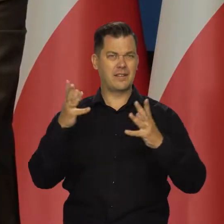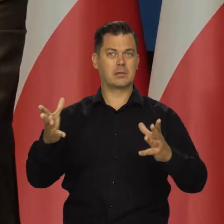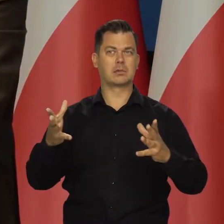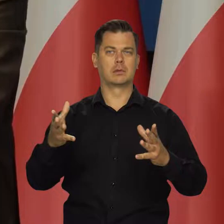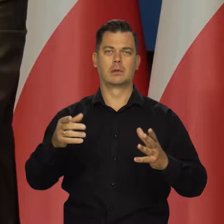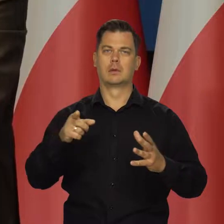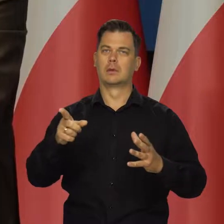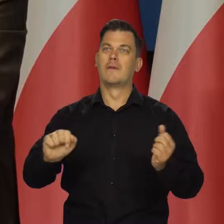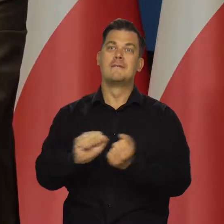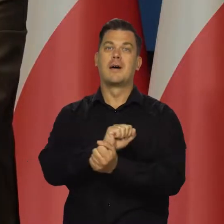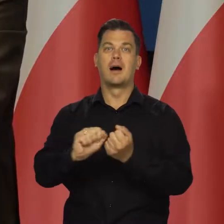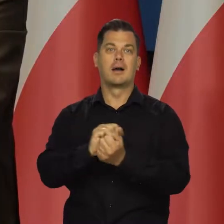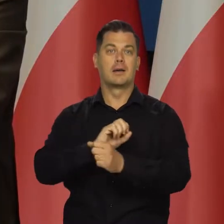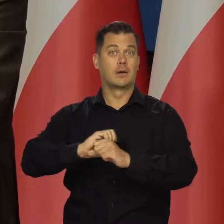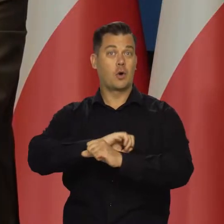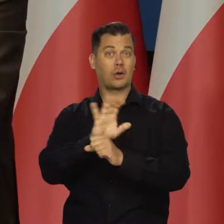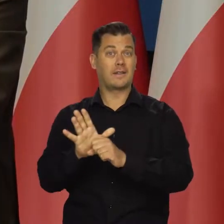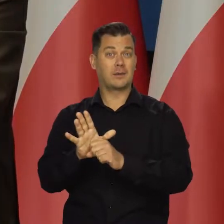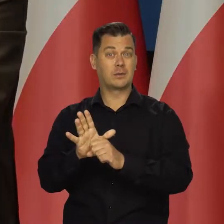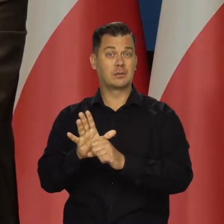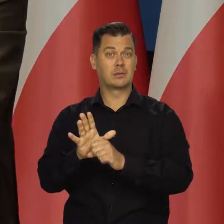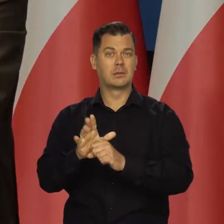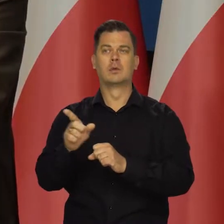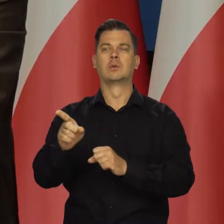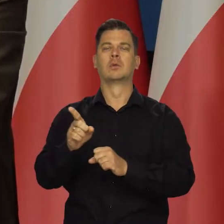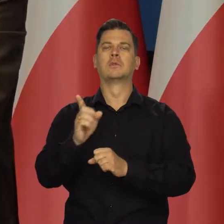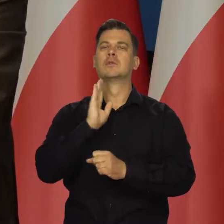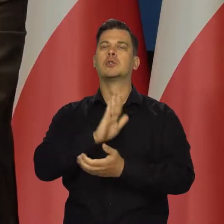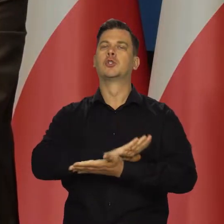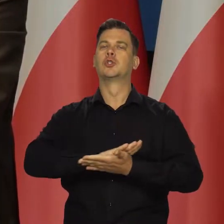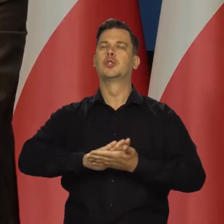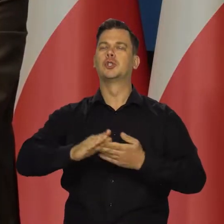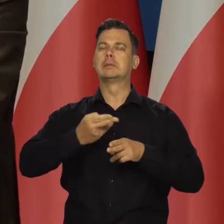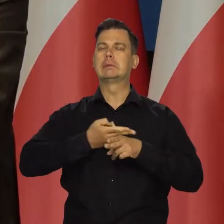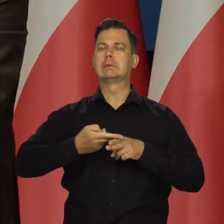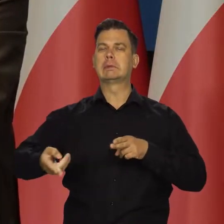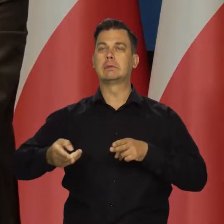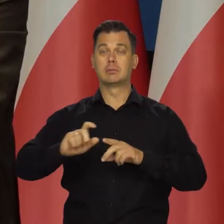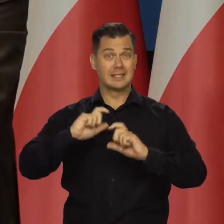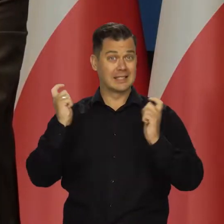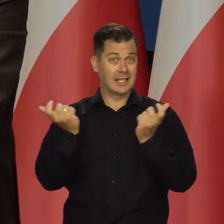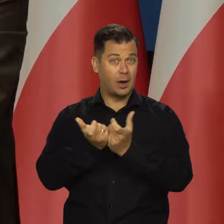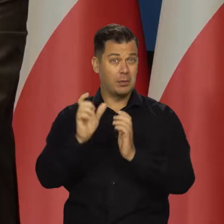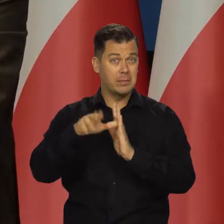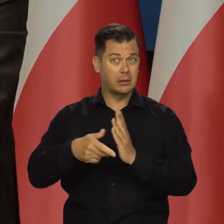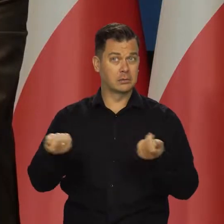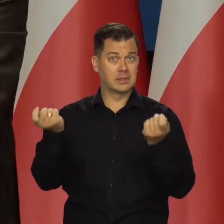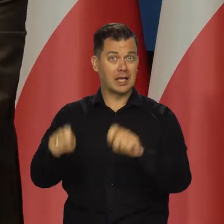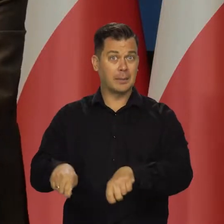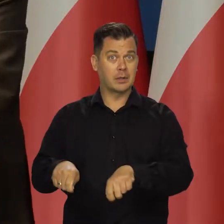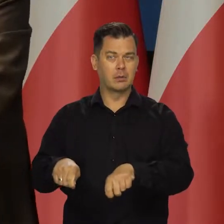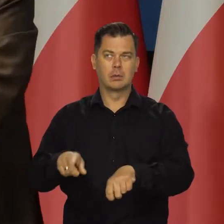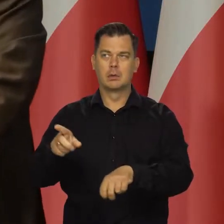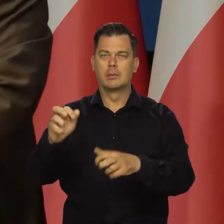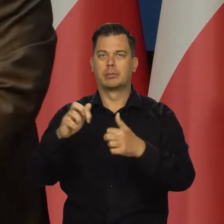gdzie sposób walki z COVID-em to zero tolerancji dla COVID-u i zamykanie całych miast, portów powoduje ogromne problemy,